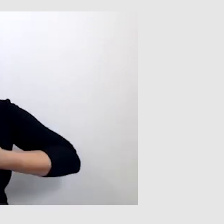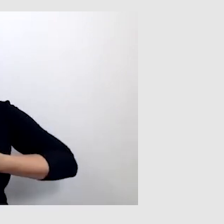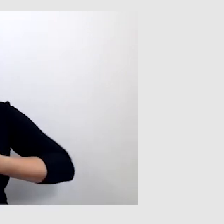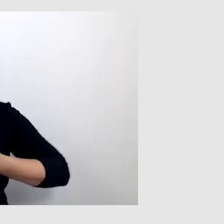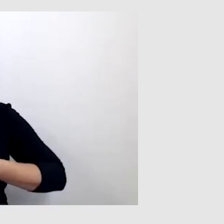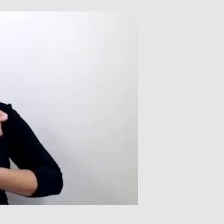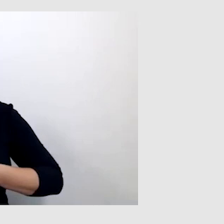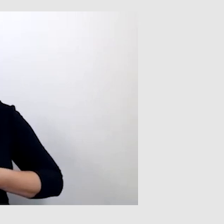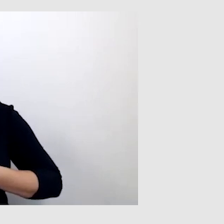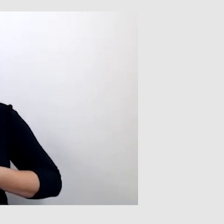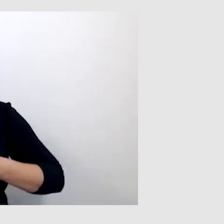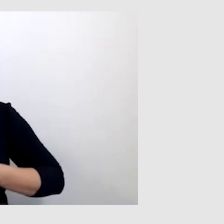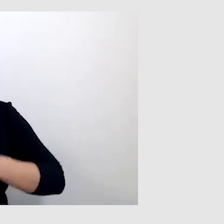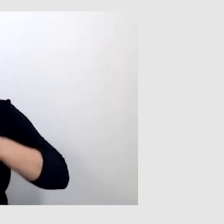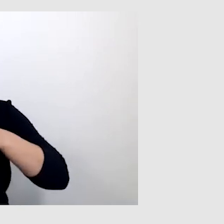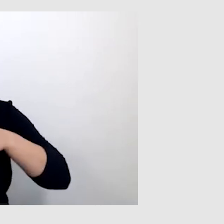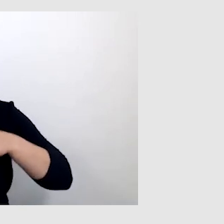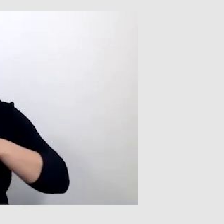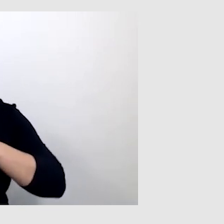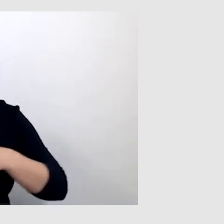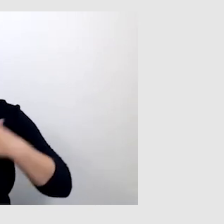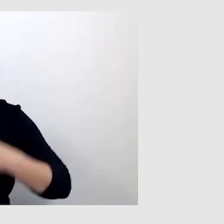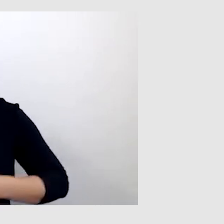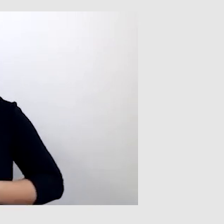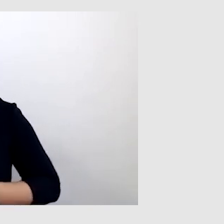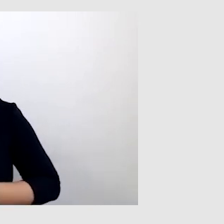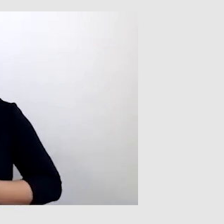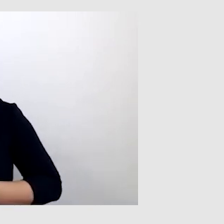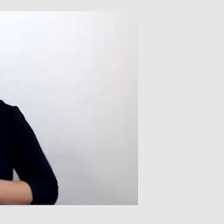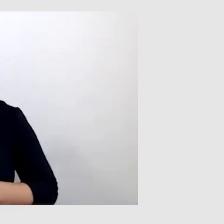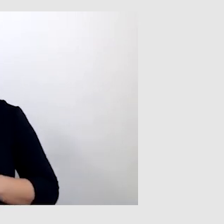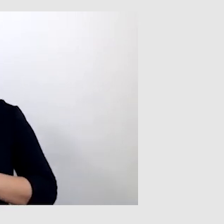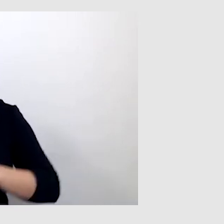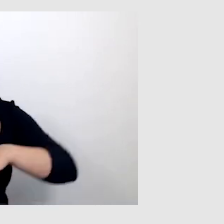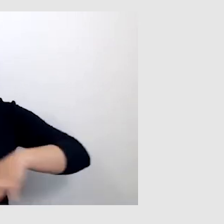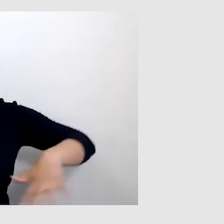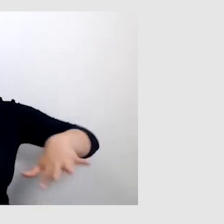że słyszę tylko i wyłącznie osobę, która mówi. Natomiast otoczenia już nie słyszę.